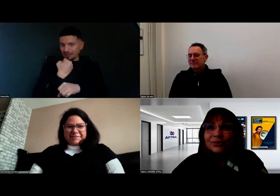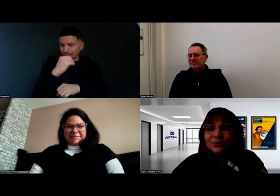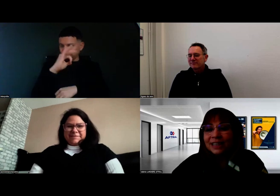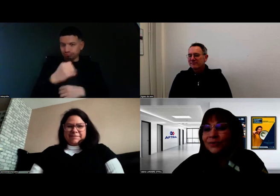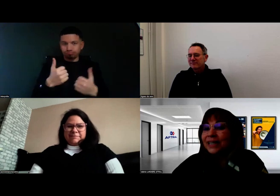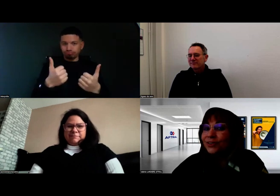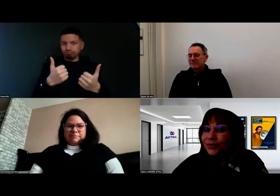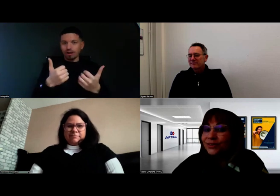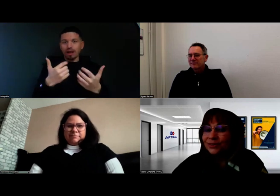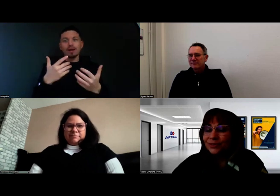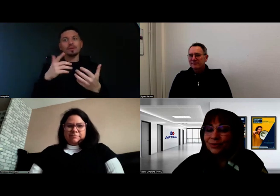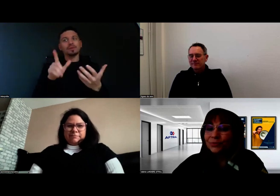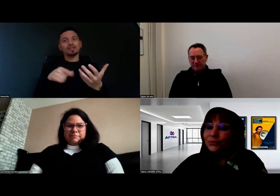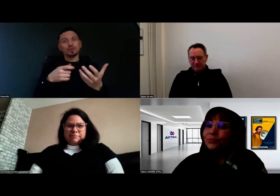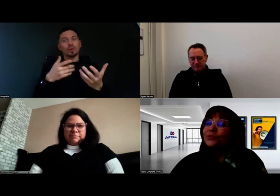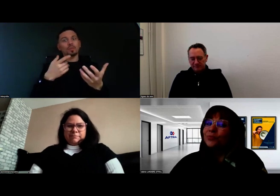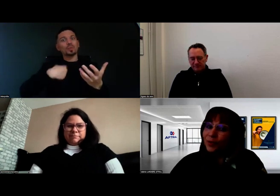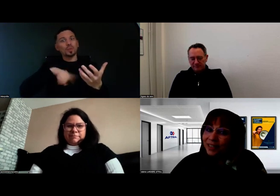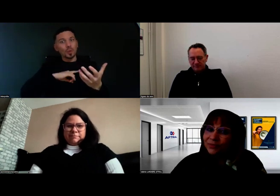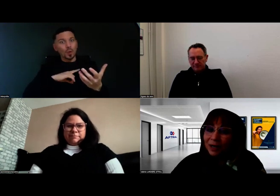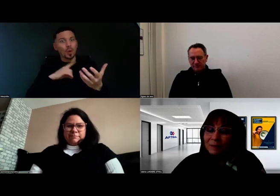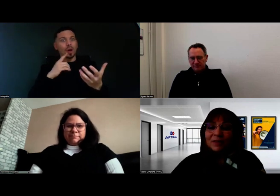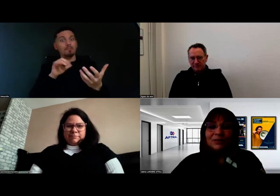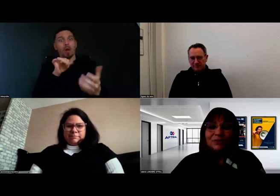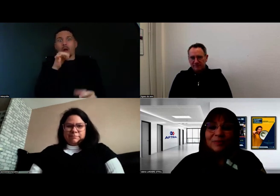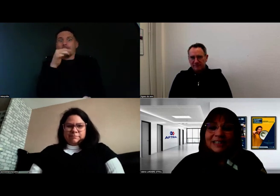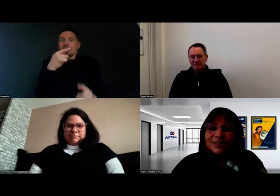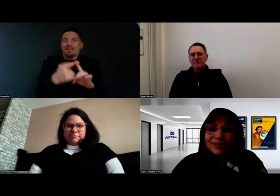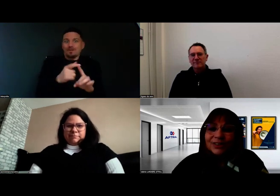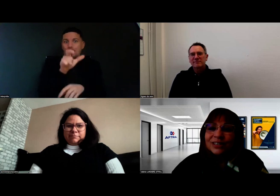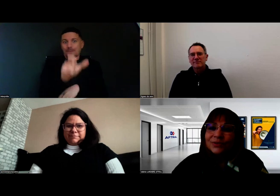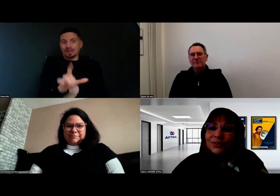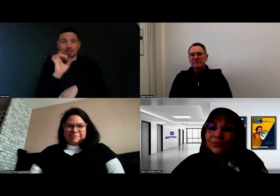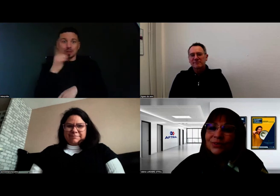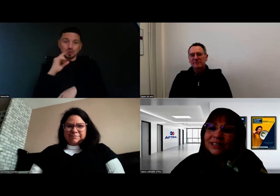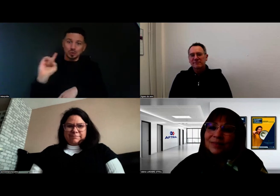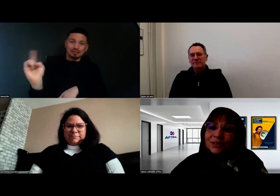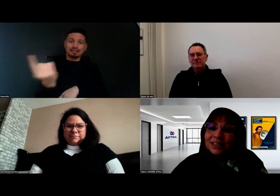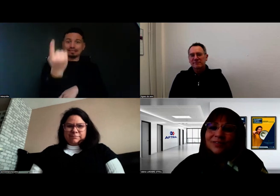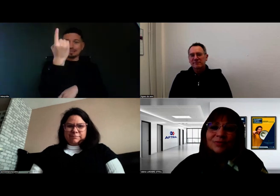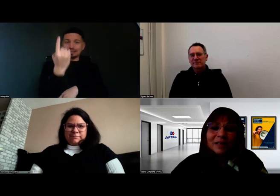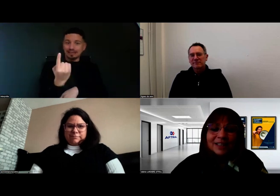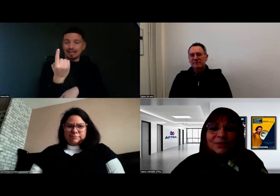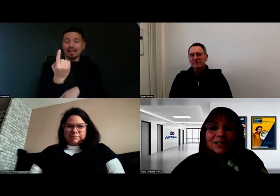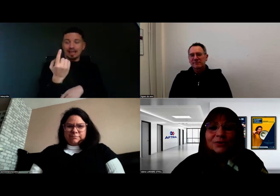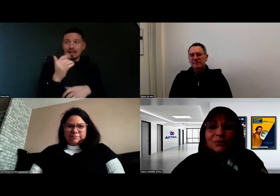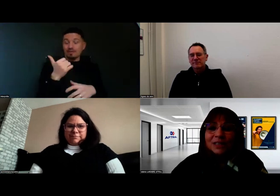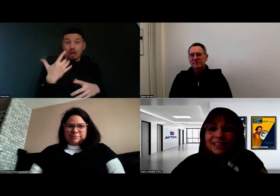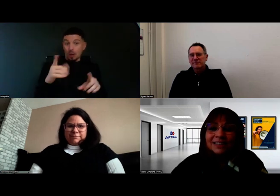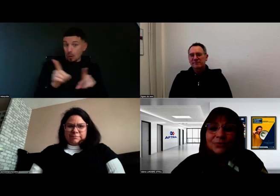Dans le cadre de l'accueil, pour nous, pour une première fois, d'une personne en situation de handicap auditif, c'est une belle réussite aussi,